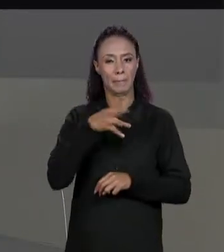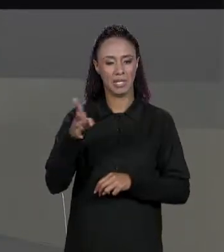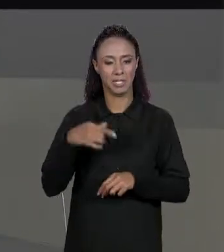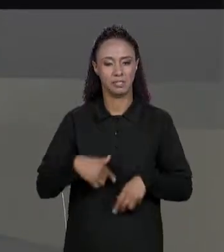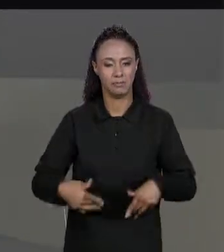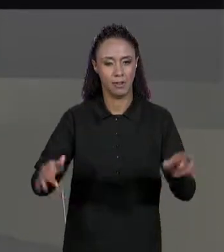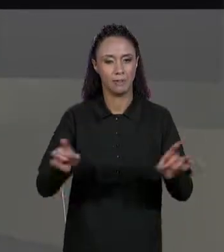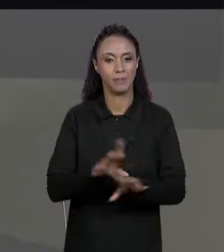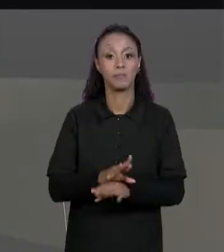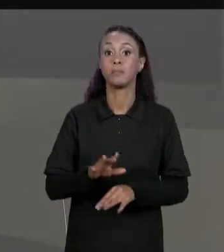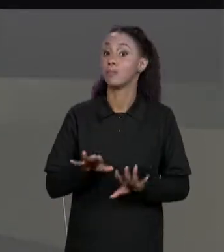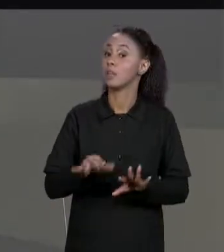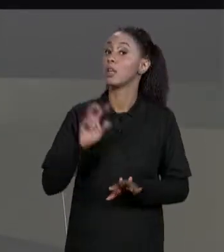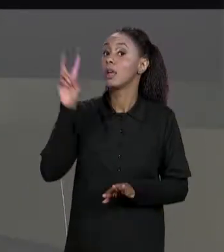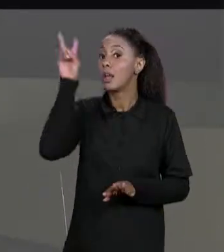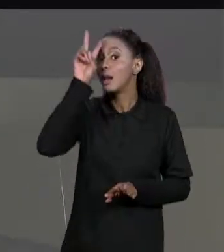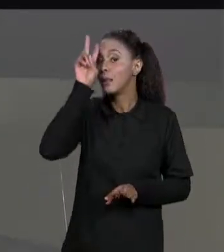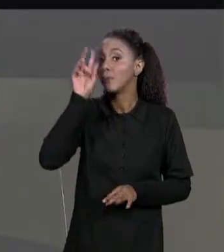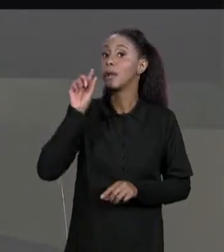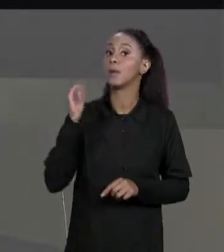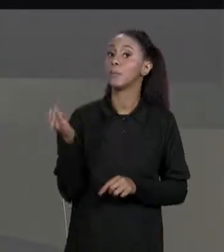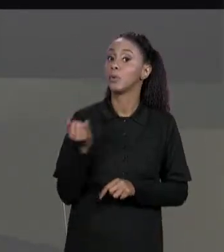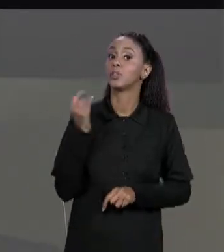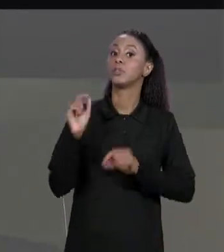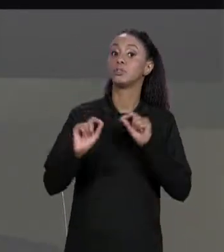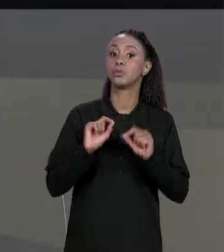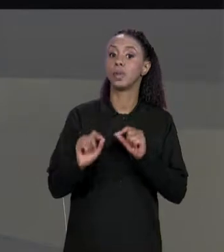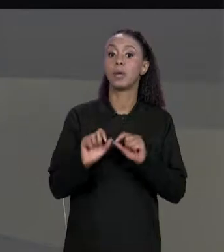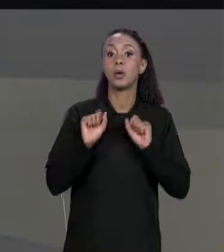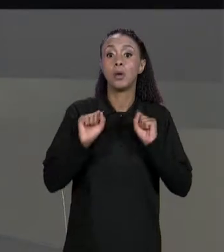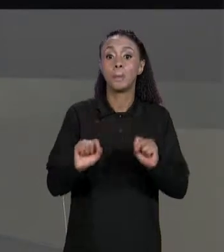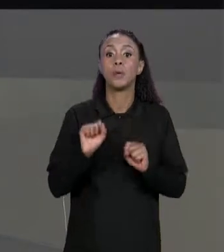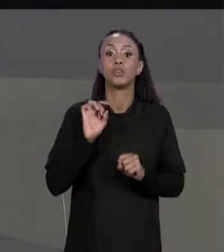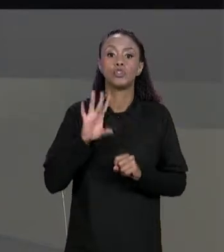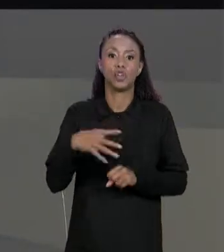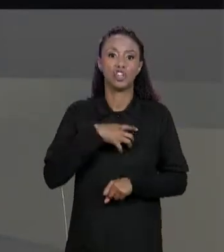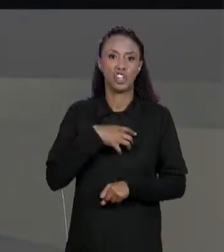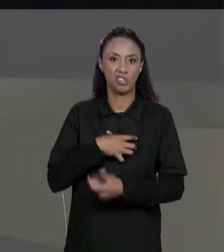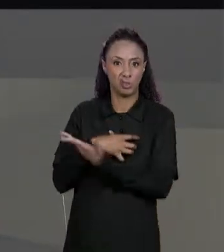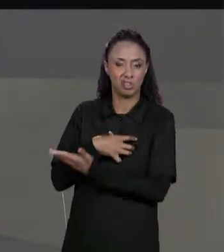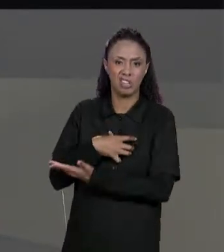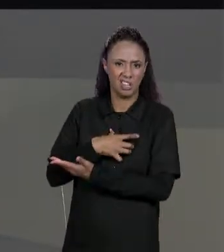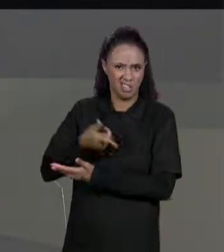MATRIZ NÃO PRECISA TESTAR DUAS DIMENSÕES, A MATRIZ PODE SER MULTIDIMENSIONAL, ELA PODE TER